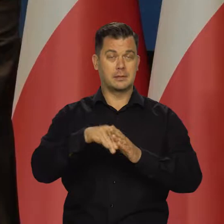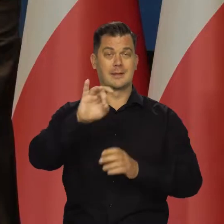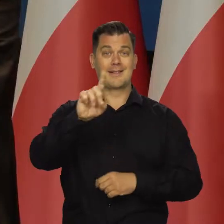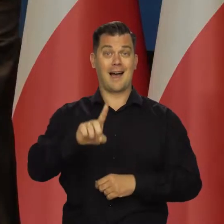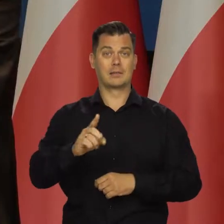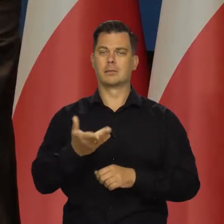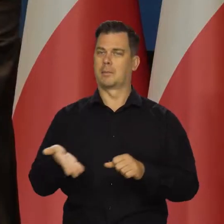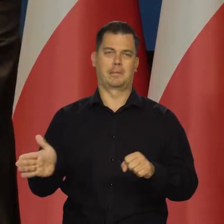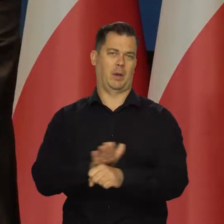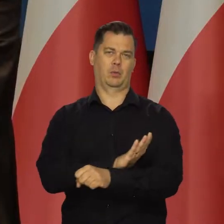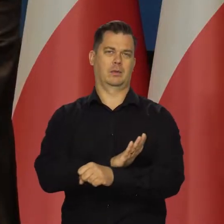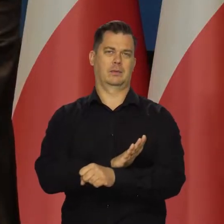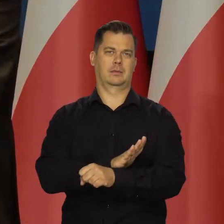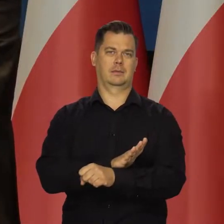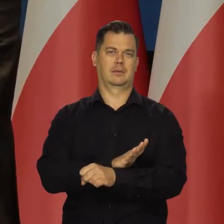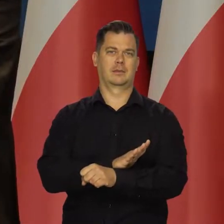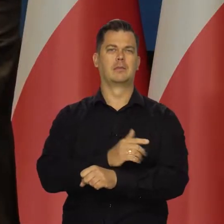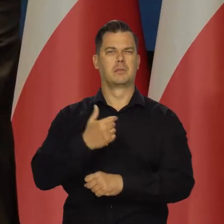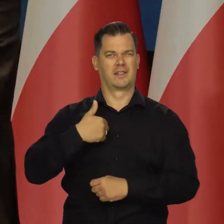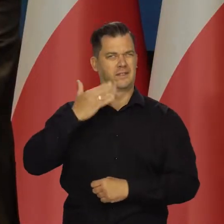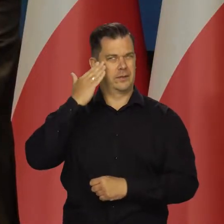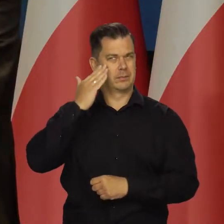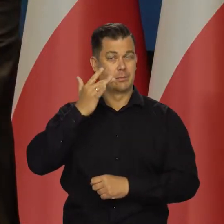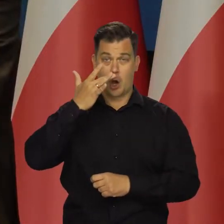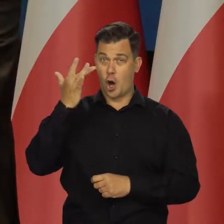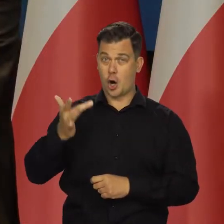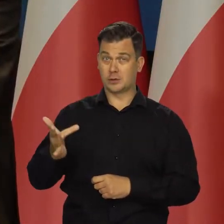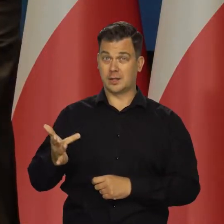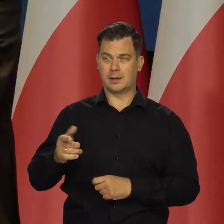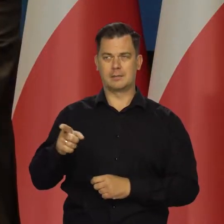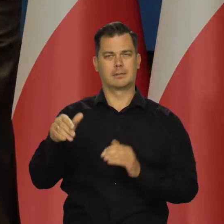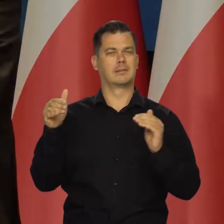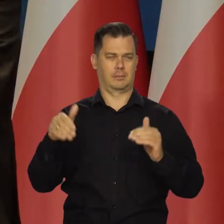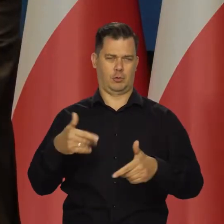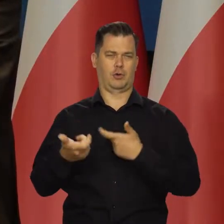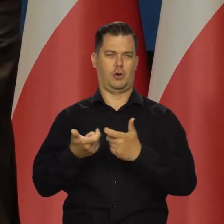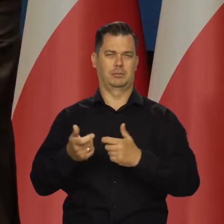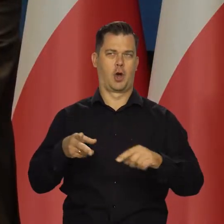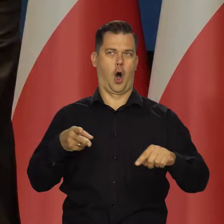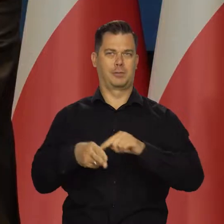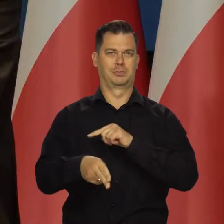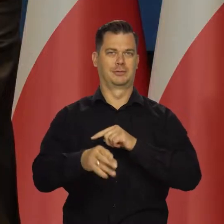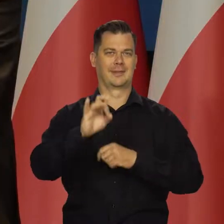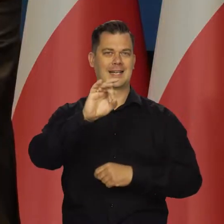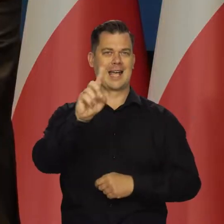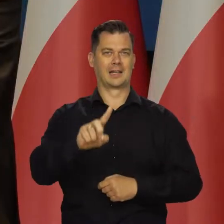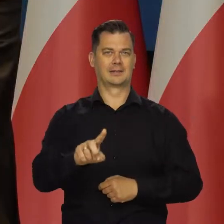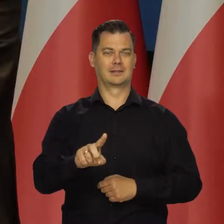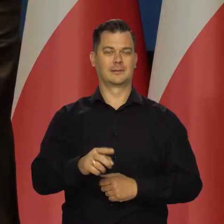i to przed powstaniem kryzysu, bo zdawaliśmy sobie sprawę, że Rosja może się posunąć do takich agresywnych działań od samego początku